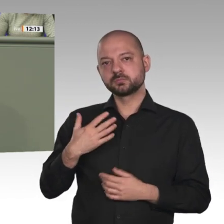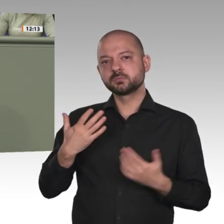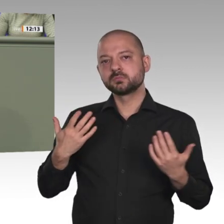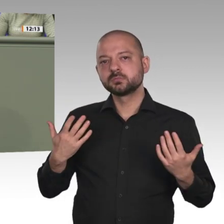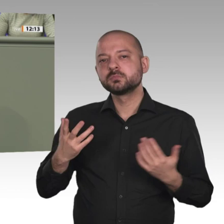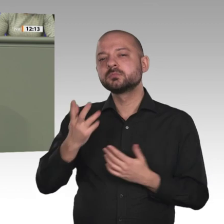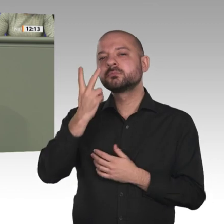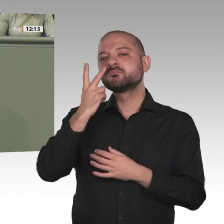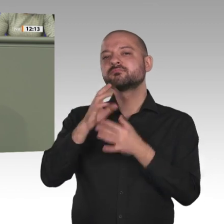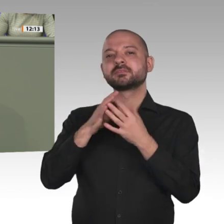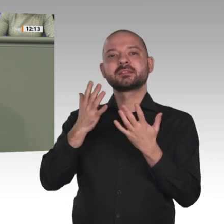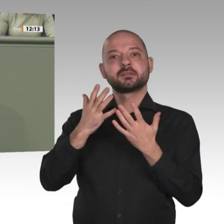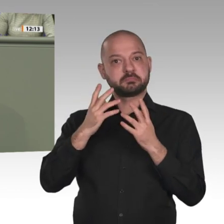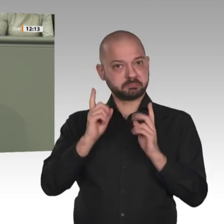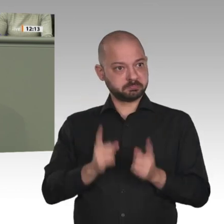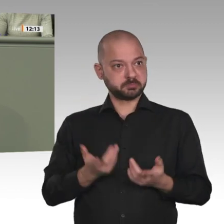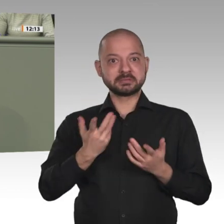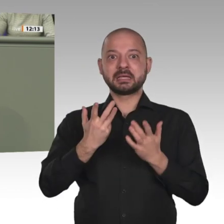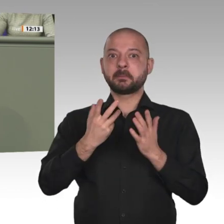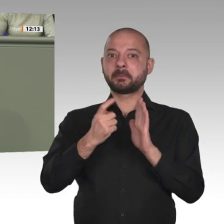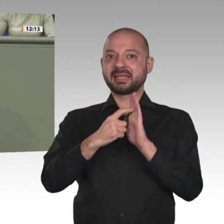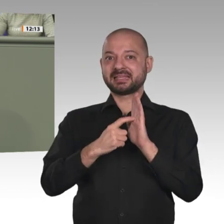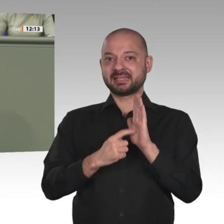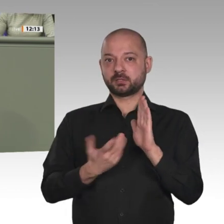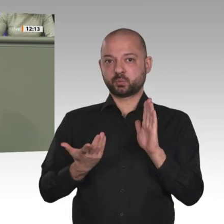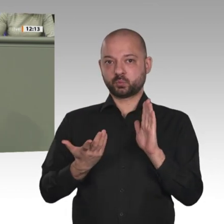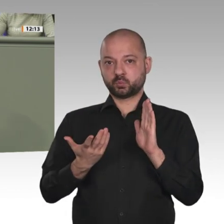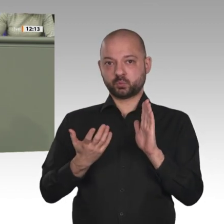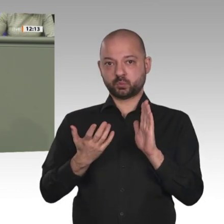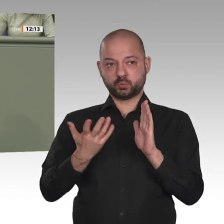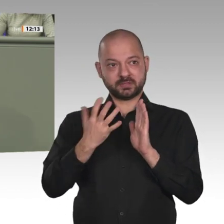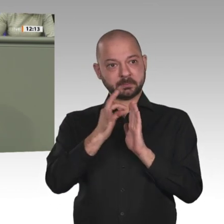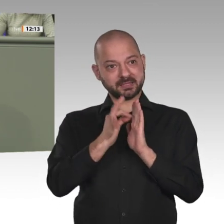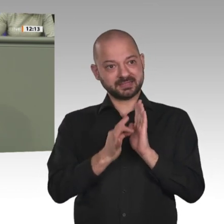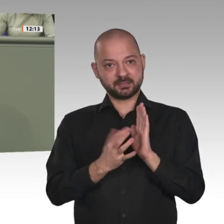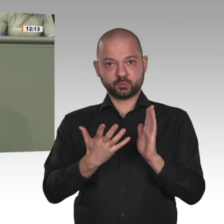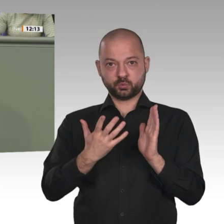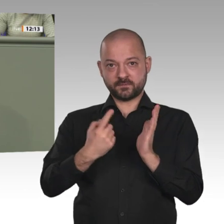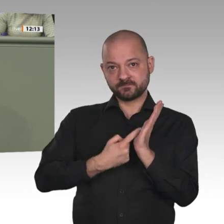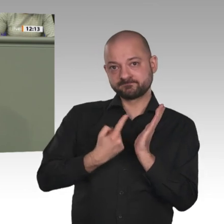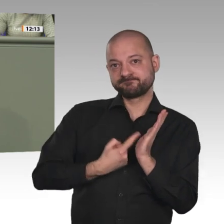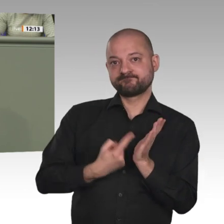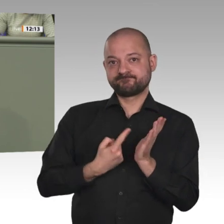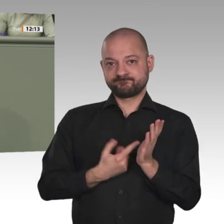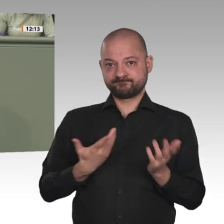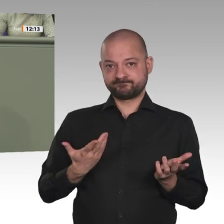wir der Zivilbevölkerung im Sudan, die unter den dramatischen wirtschaftlichen Bedingungen leidet, das Signal geben, dass die Veränderungen,